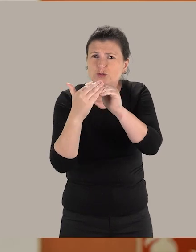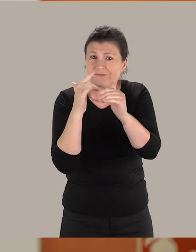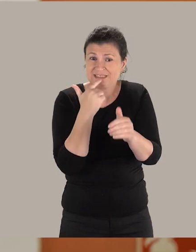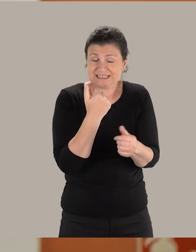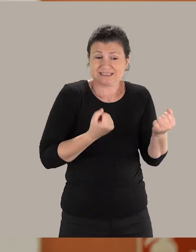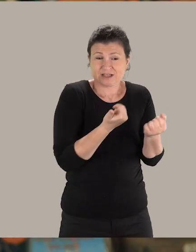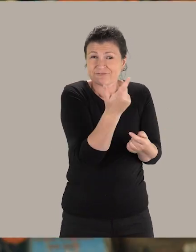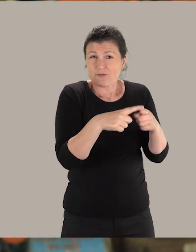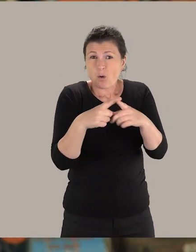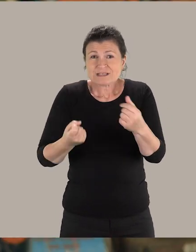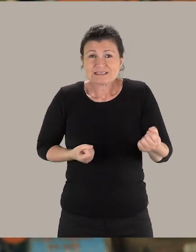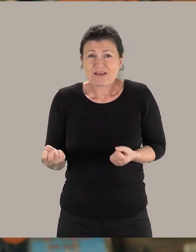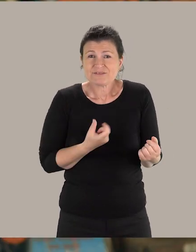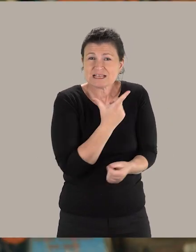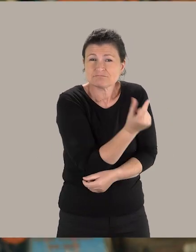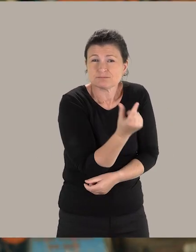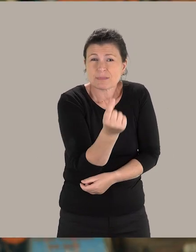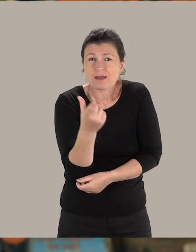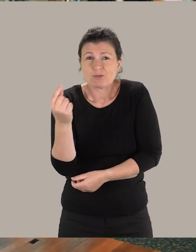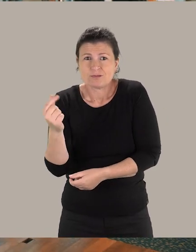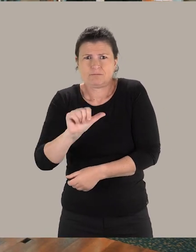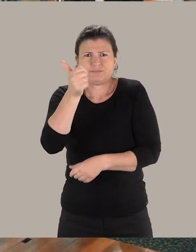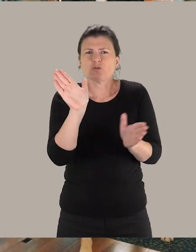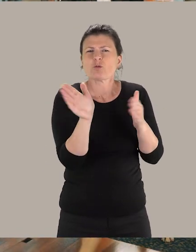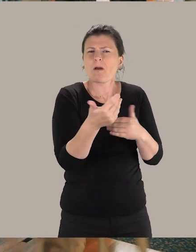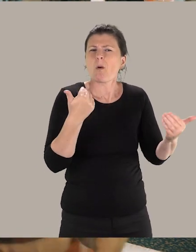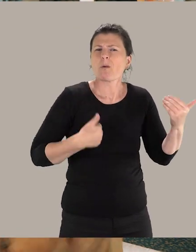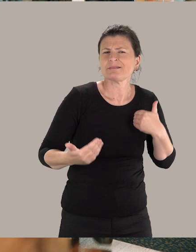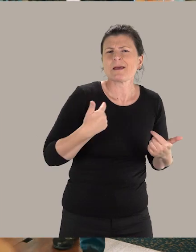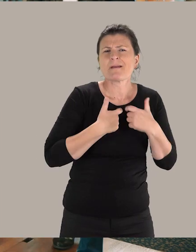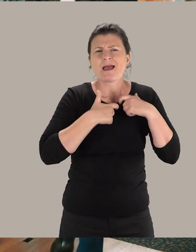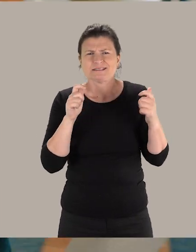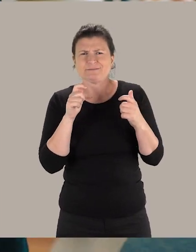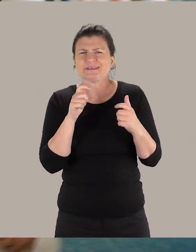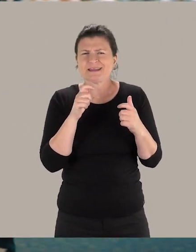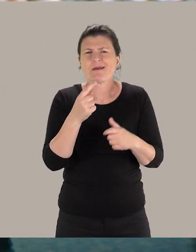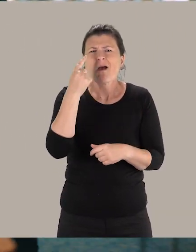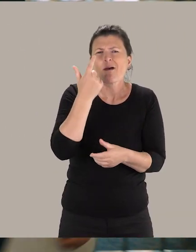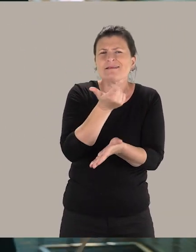Nous travaillons avec différents services de la Ville, notamment, le Domaine Handicap et Accessibilité, le Pôle L'Œil et la lettre.